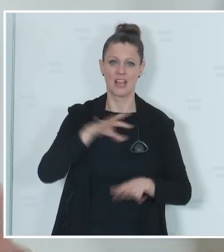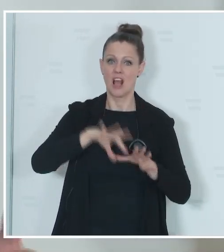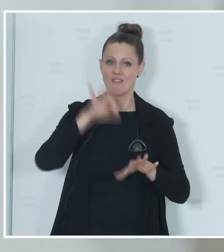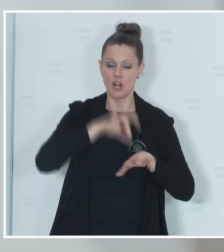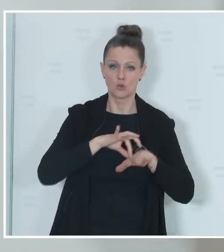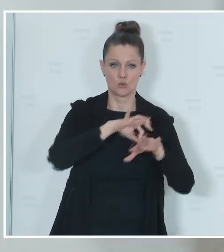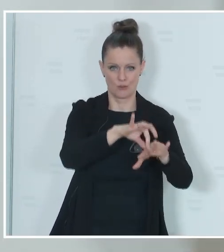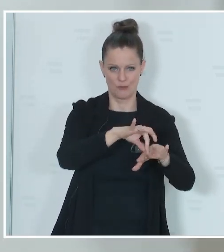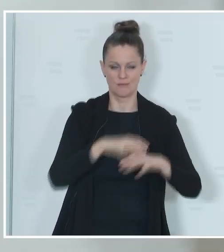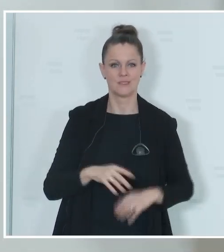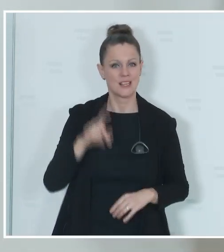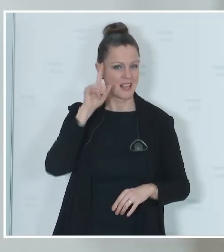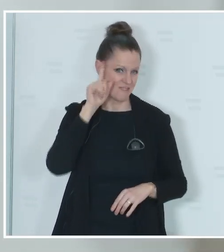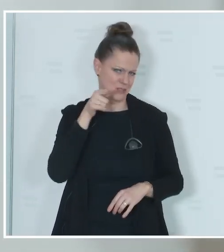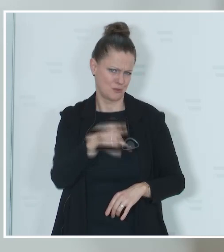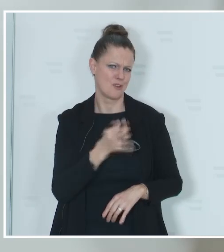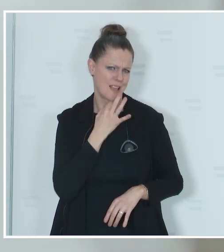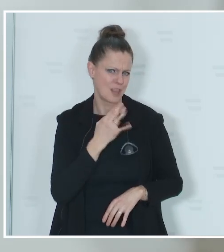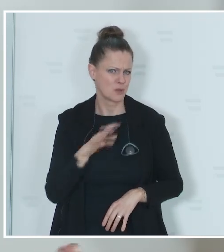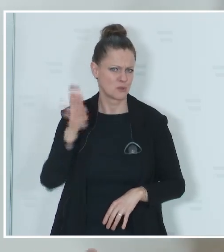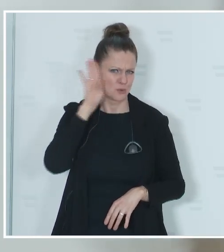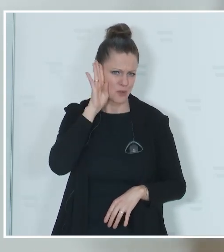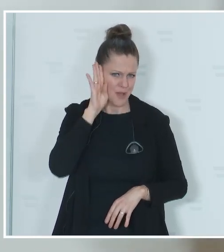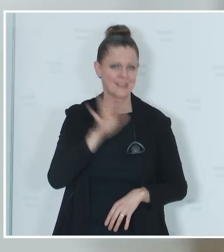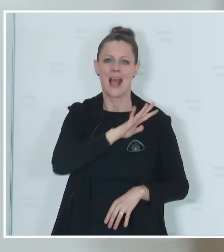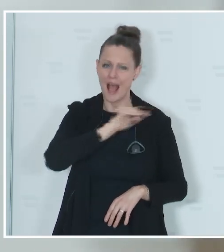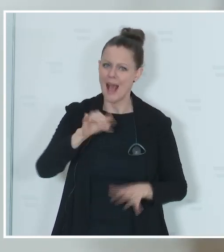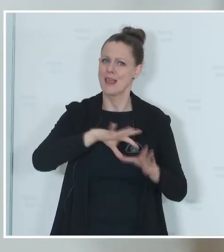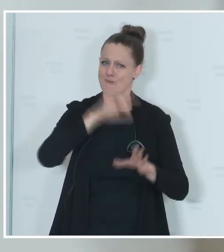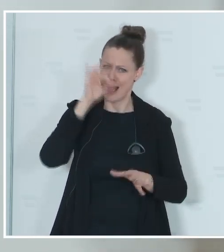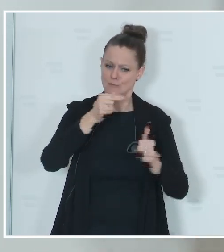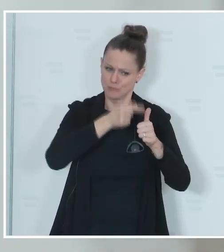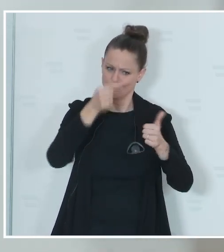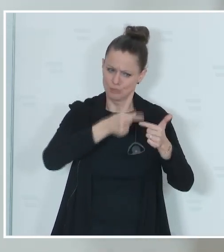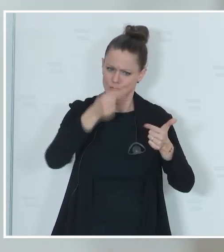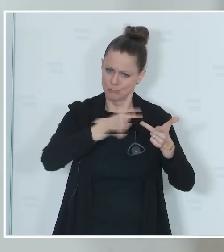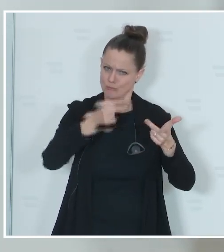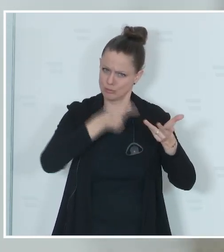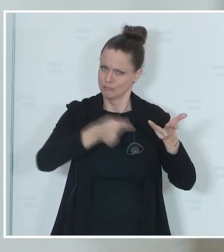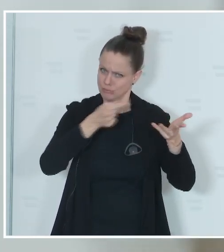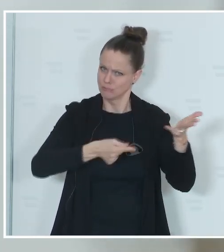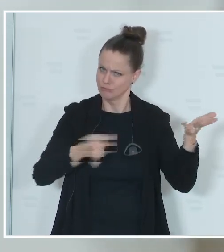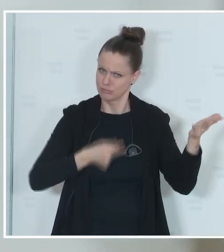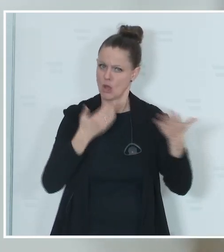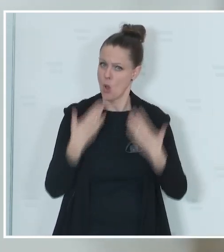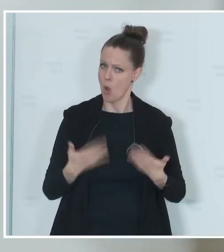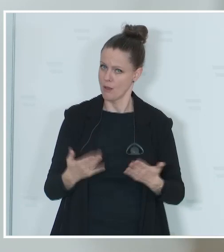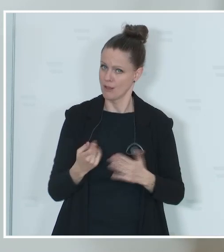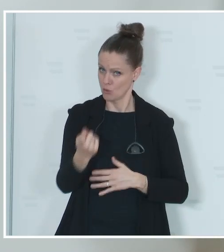Sie haben mir sehr genau zugehört, ich habe alle Wahlen angesprochen, die in diesem Jahr stattfinden werden und ich habe auch davon gesprochen,